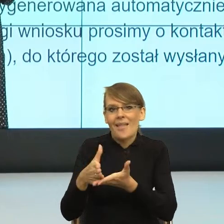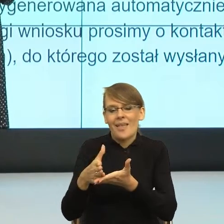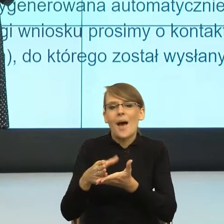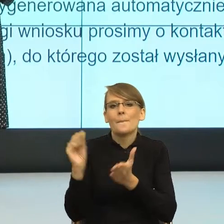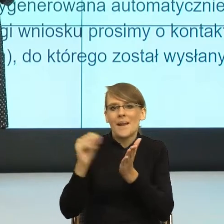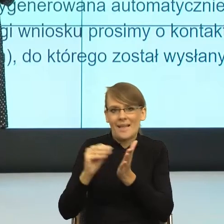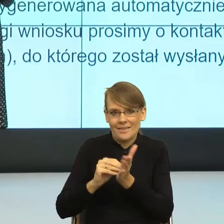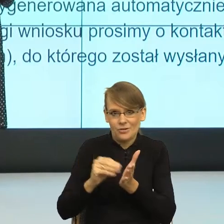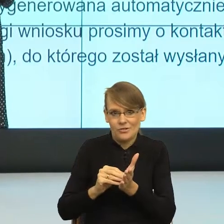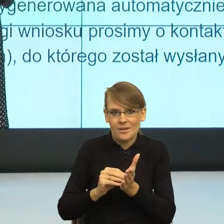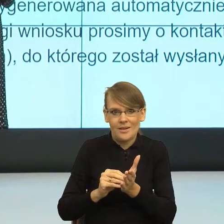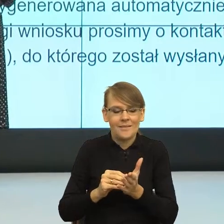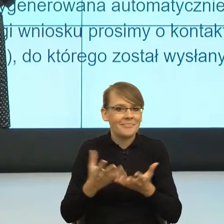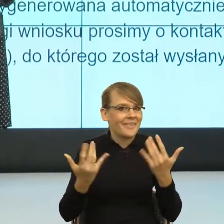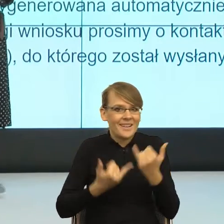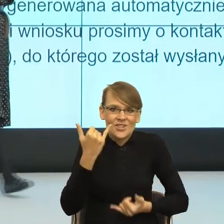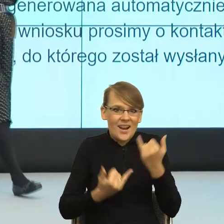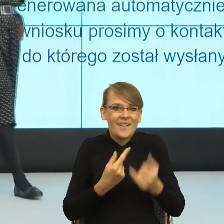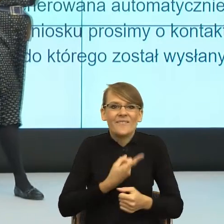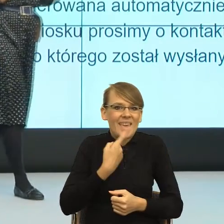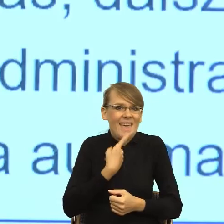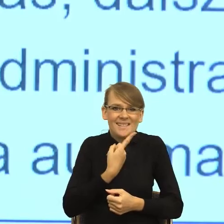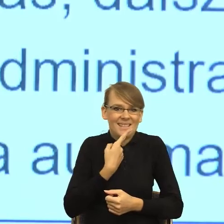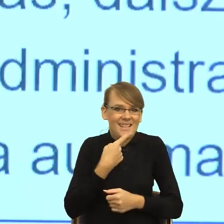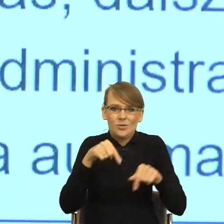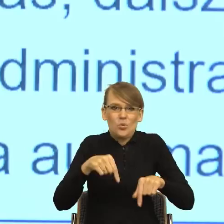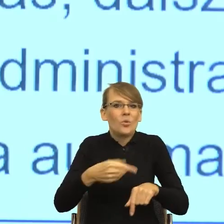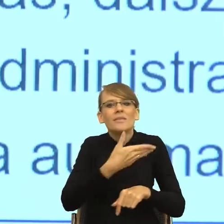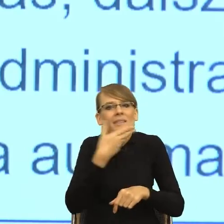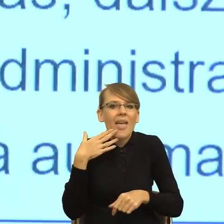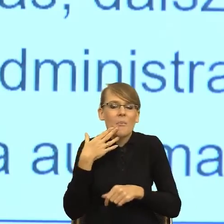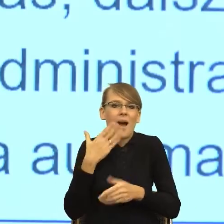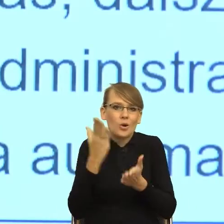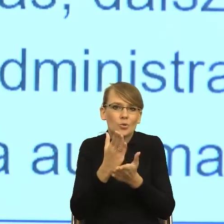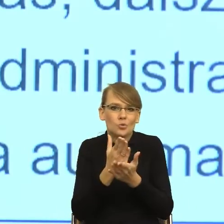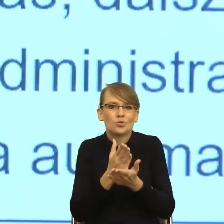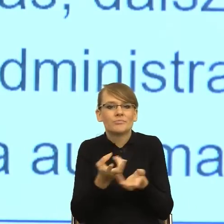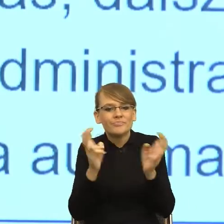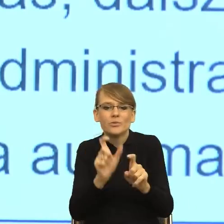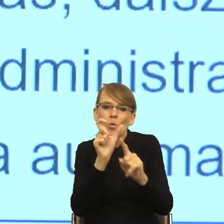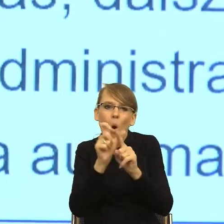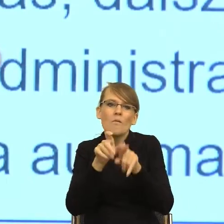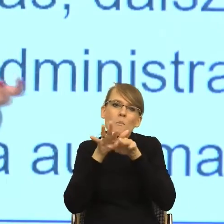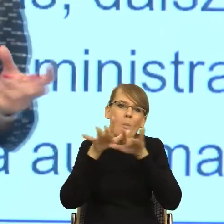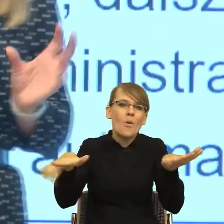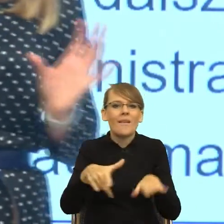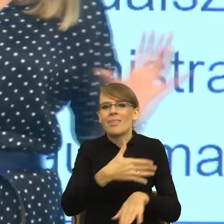jeszcze nie wytworzył feminatywu, który jest już osadzony, który nie ośmiesza na przykład. To może czasem spróbujmy albo